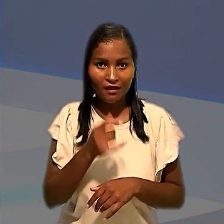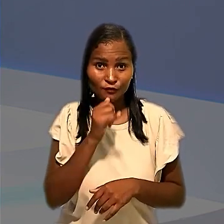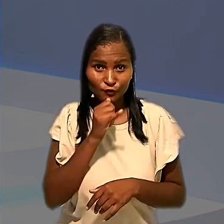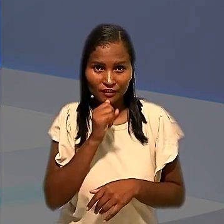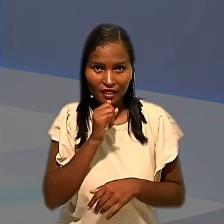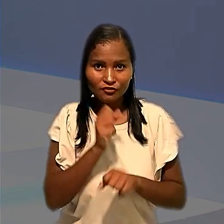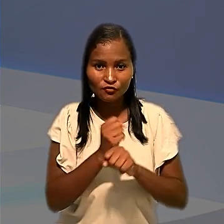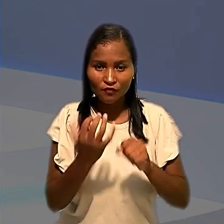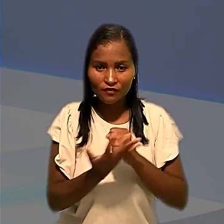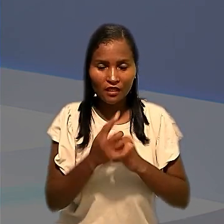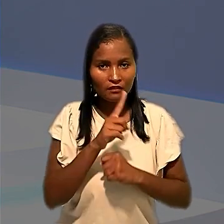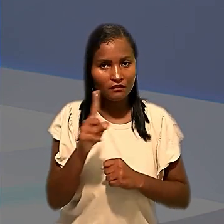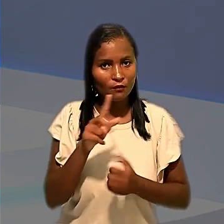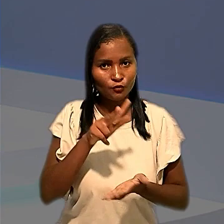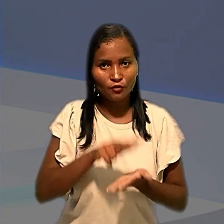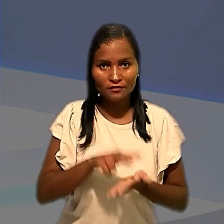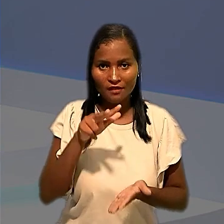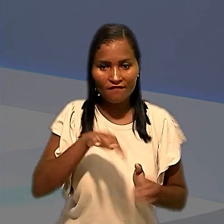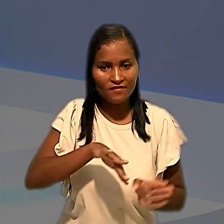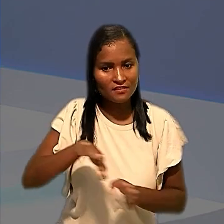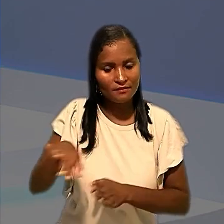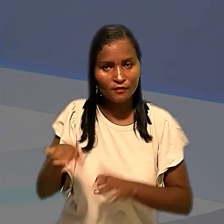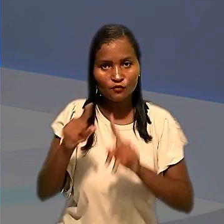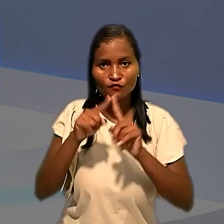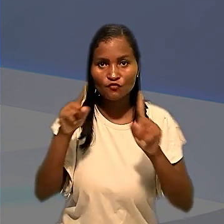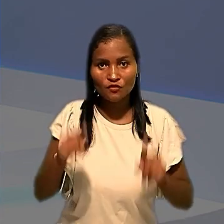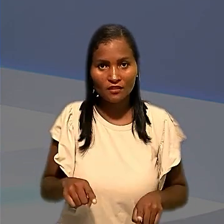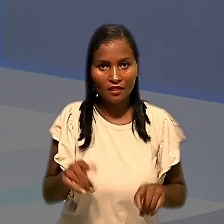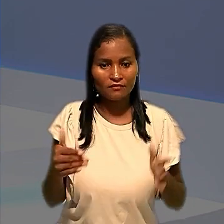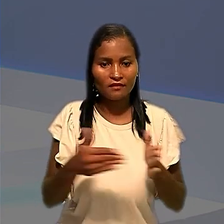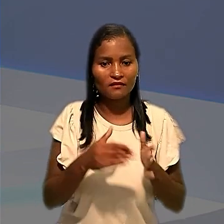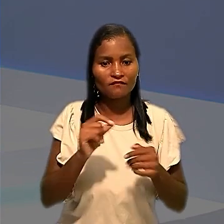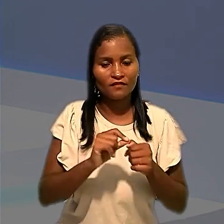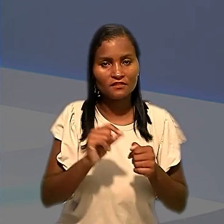testagem não autorizava o afastamento dos empregados até a realização do procedimento.